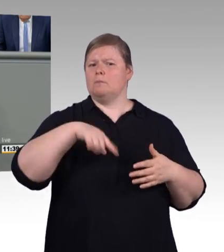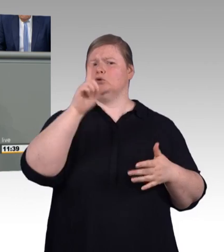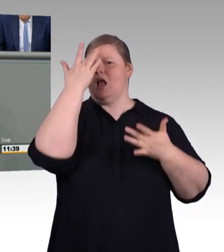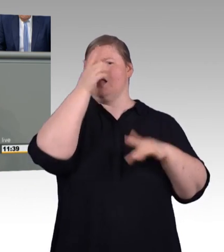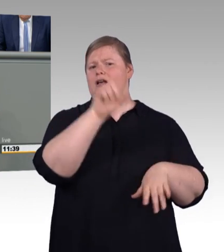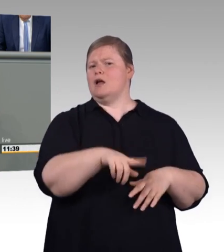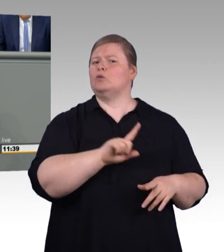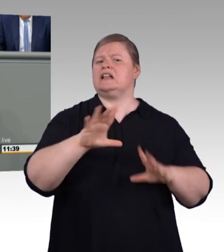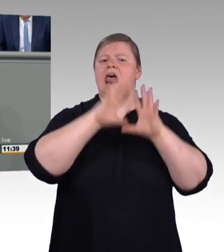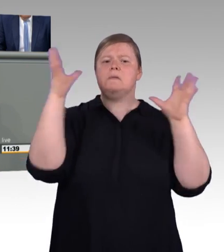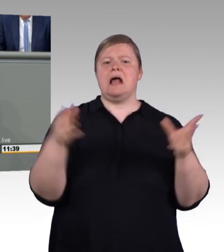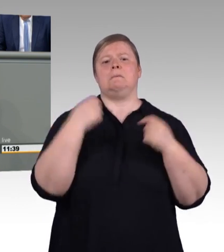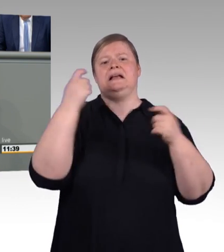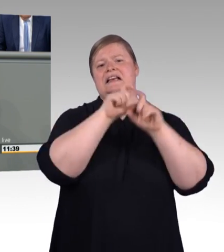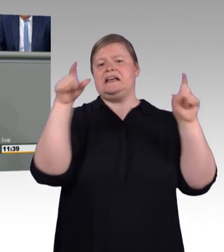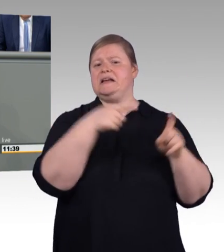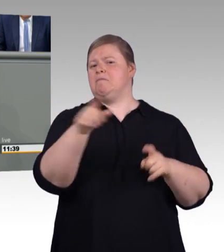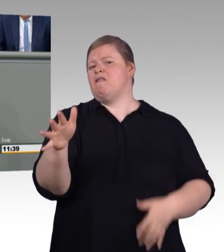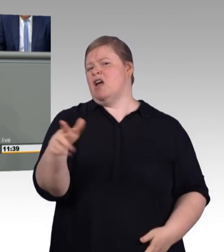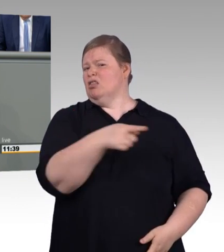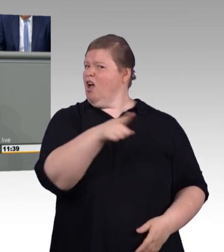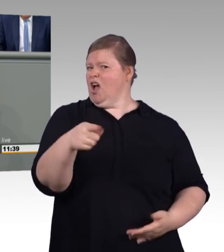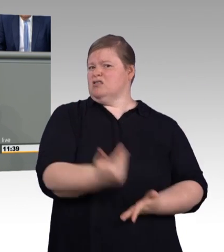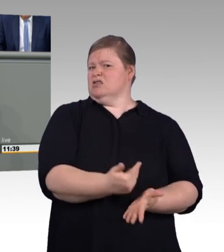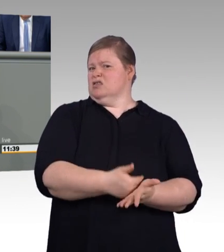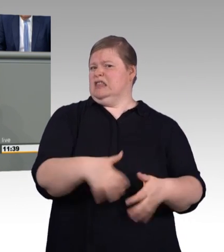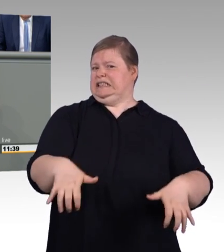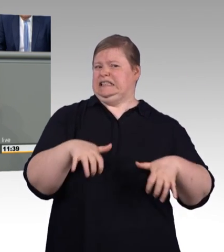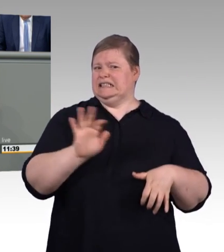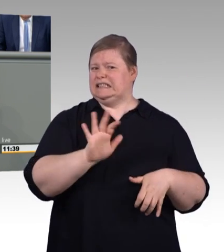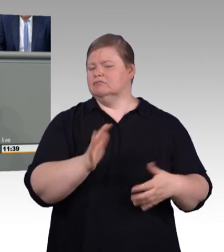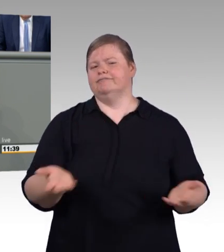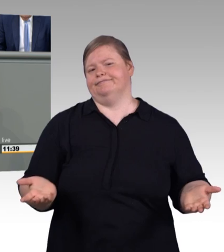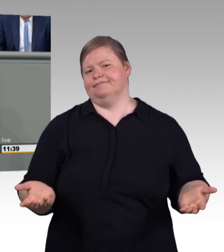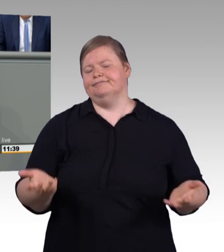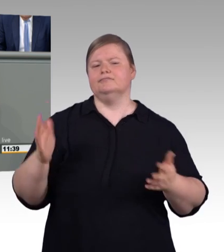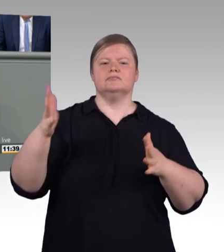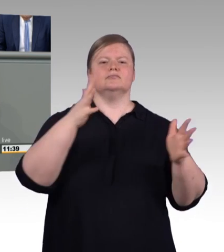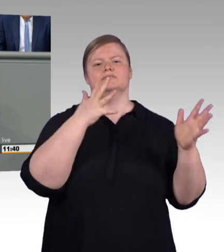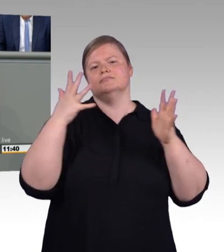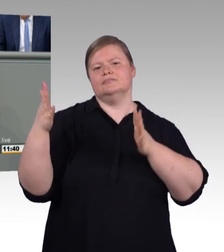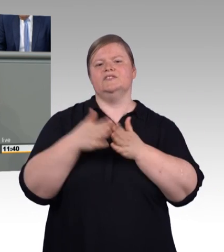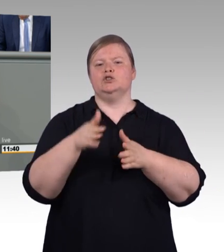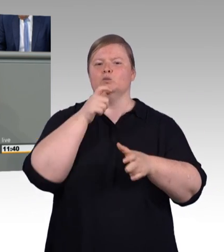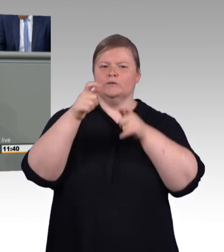auch deshalb, weil parallel dazu abweichende Tarifvereinbarungen ja weiterhin möglich sein sollen,